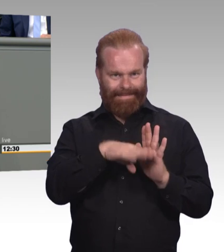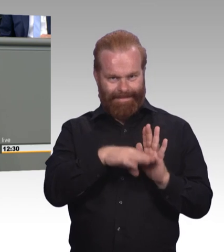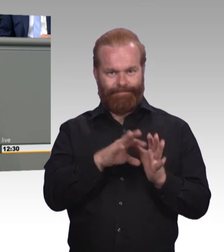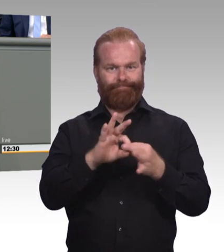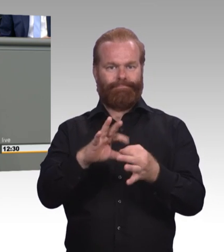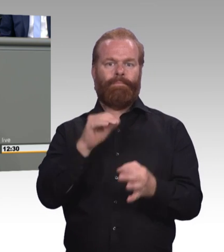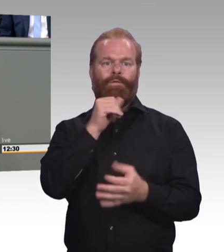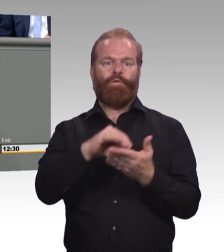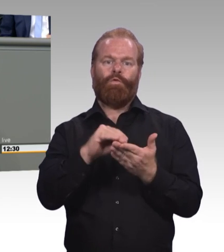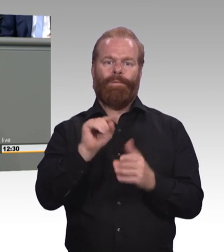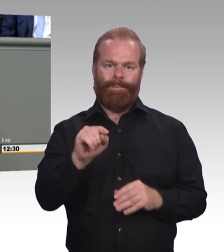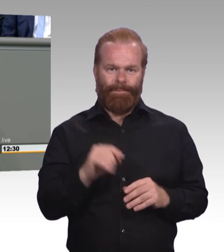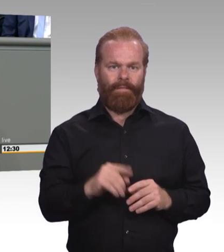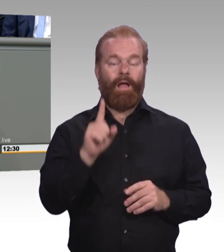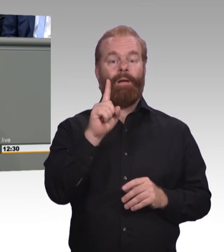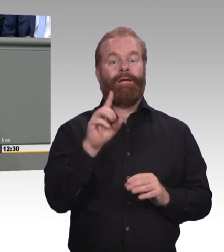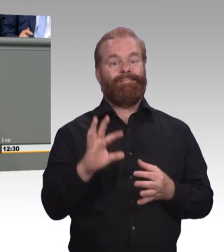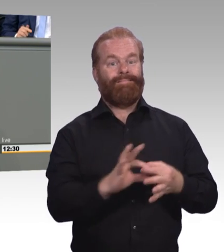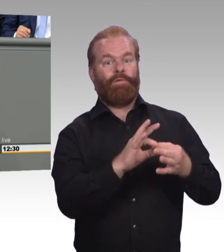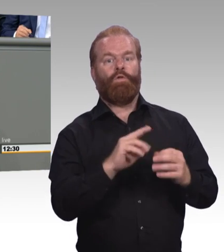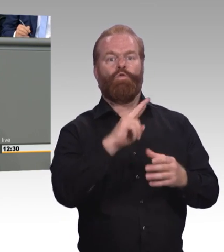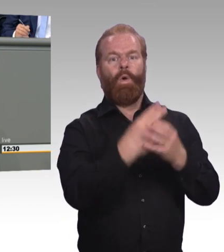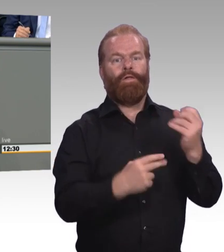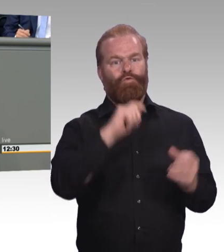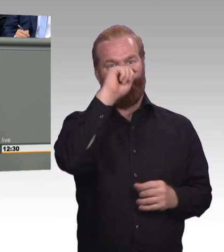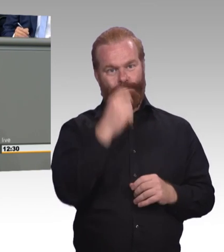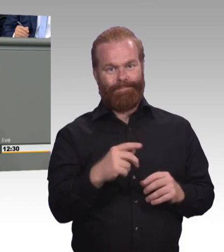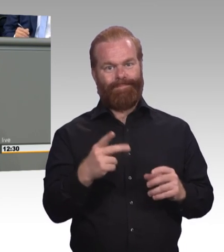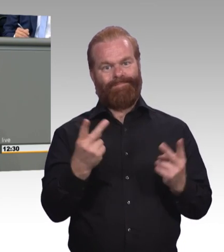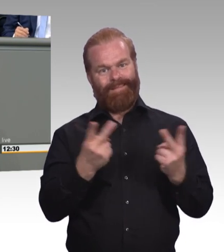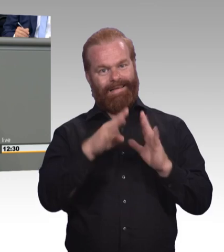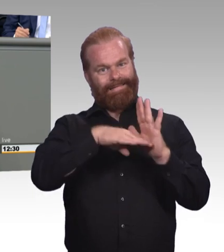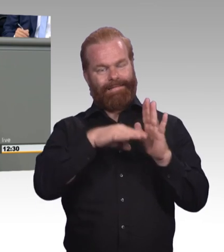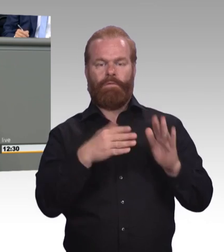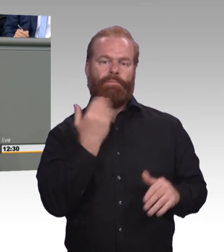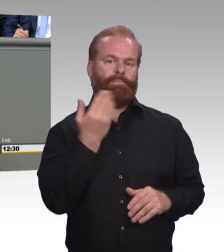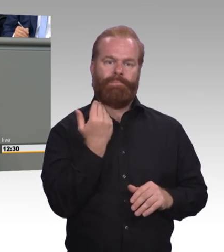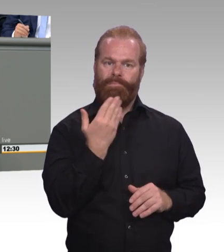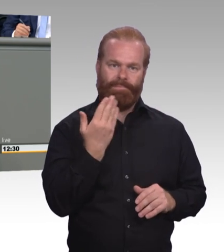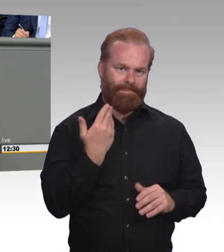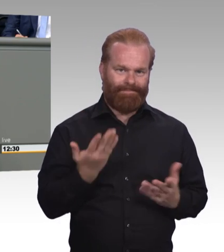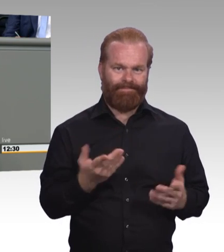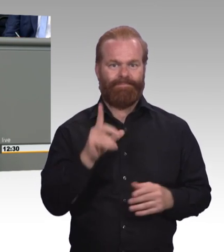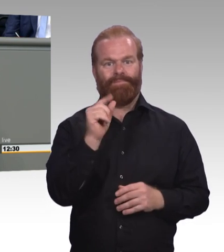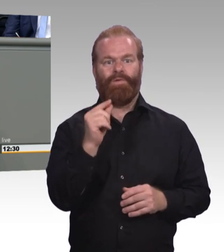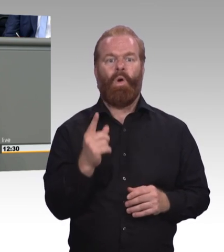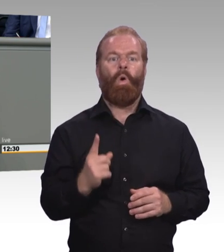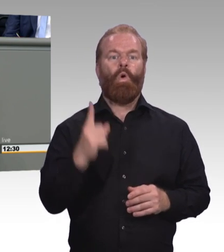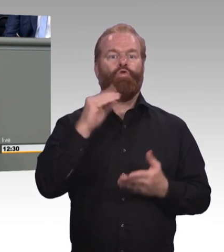die Berufsbildungsgesetzgebung. Und dann kommt man mit einmal in eine Systematik hinein, die man nicht einfach so wegwischen sollte. (Zwischenruf und Beifall)